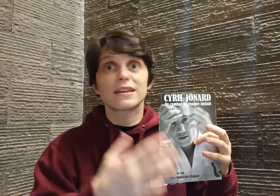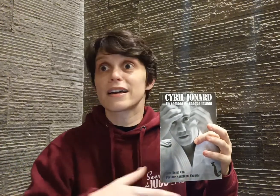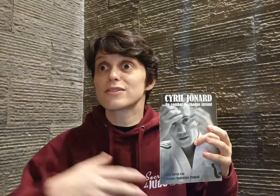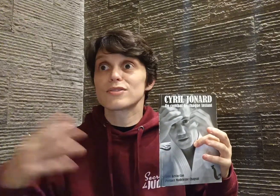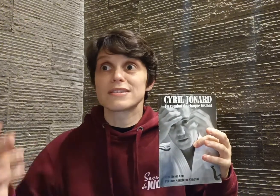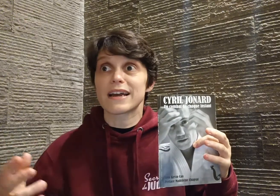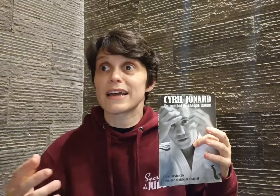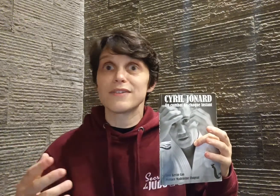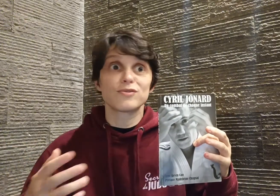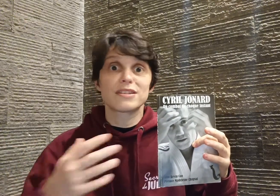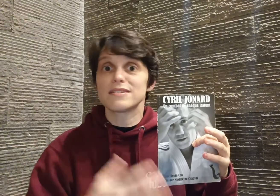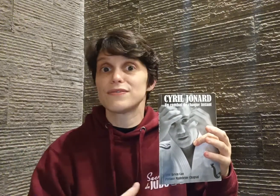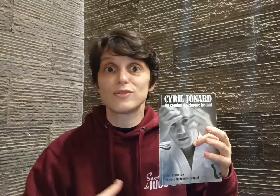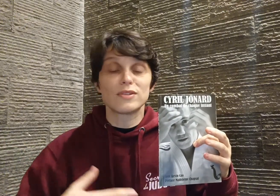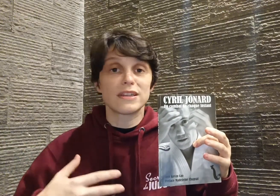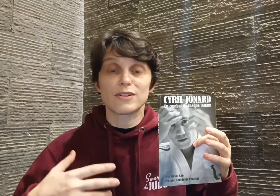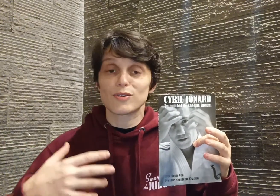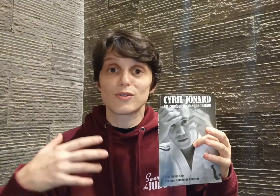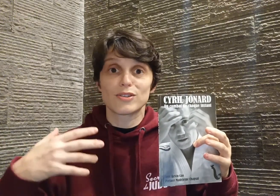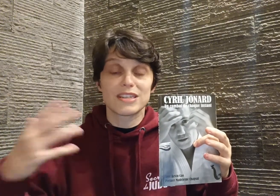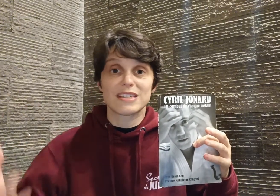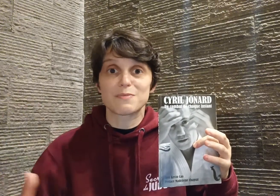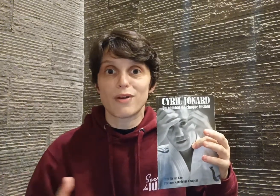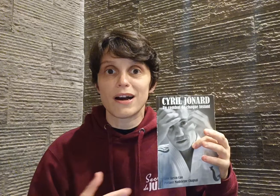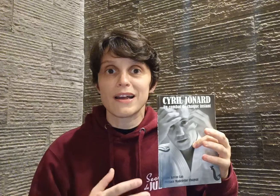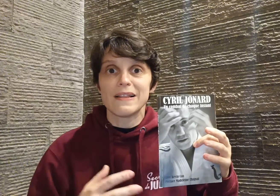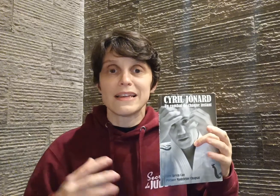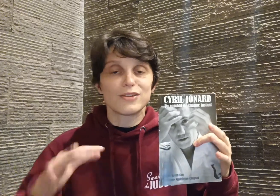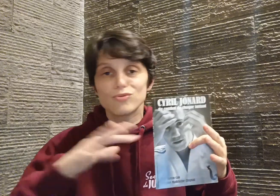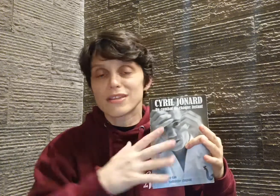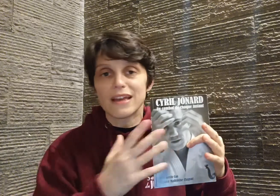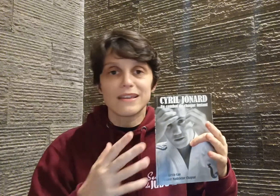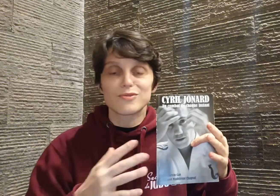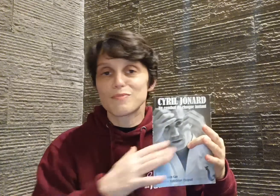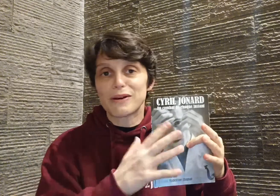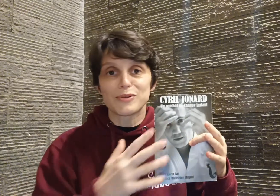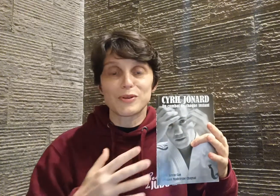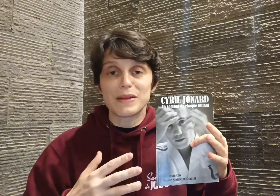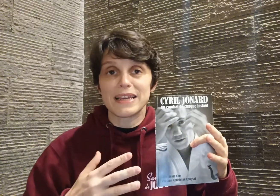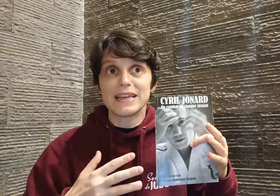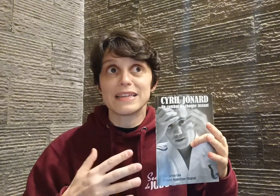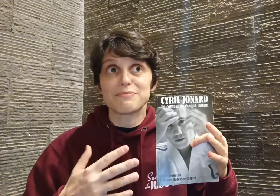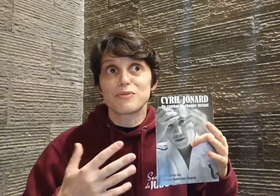craintes que ses rêves ses difficultés, que ses espoirs et tout ça est super entremêlé, et pour